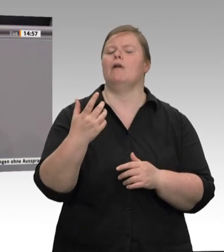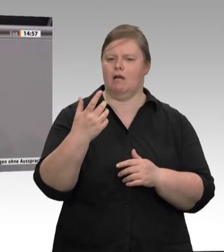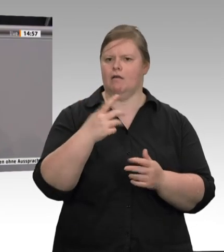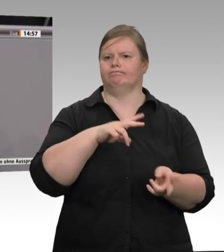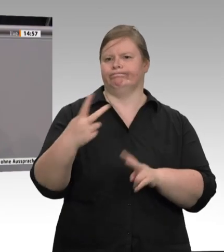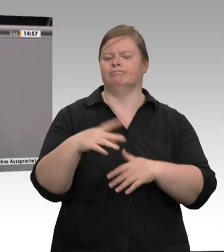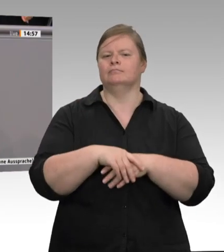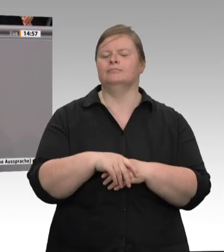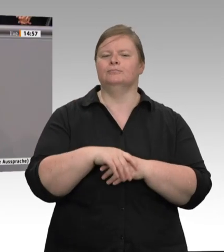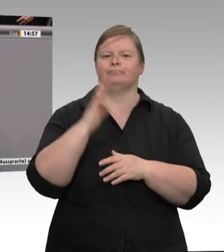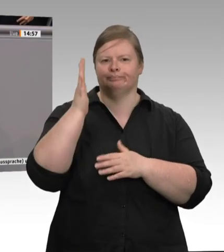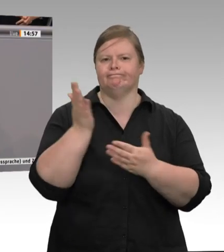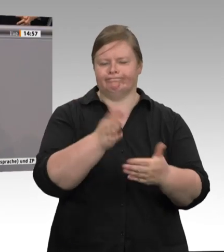sondern sie gibt es auch woanders,